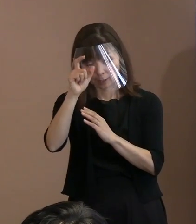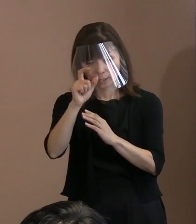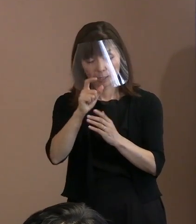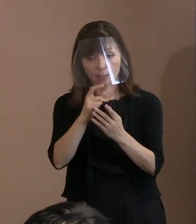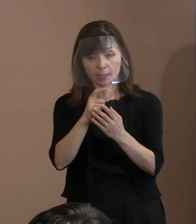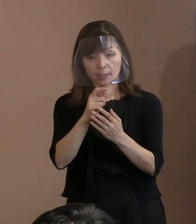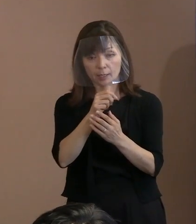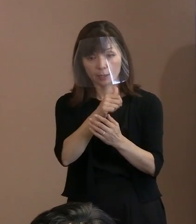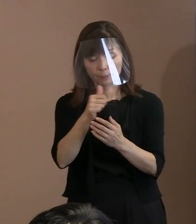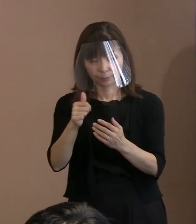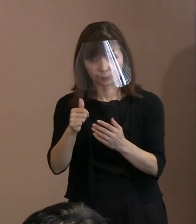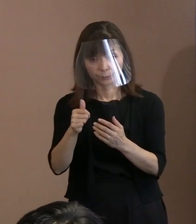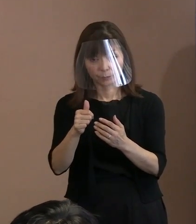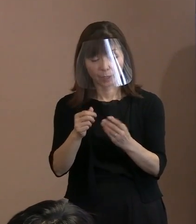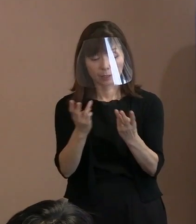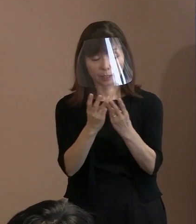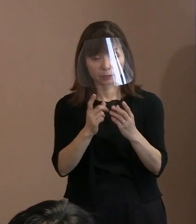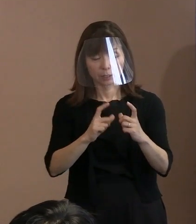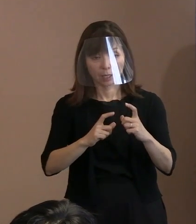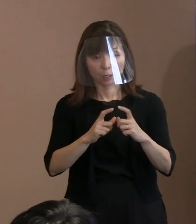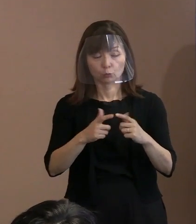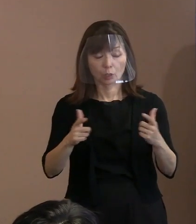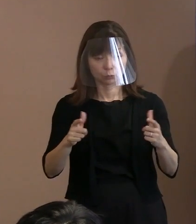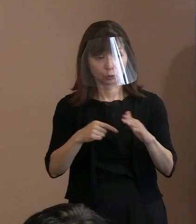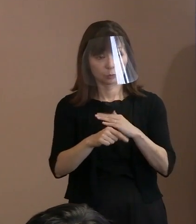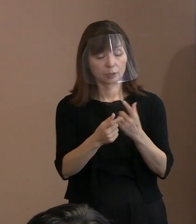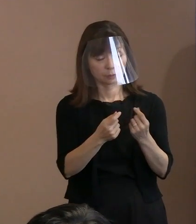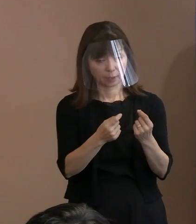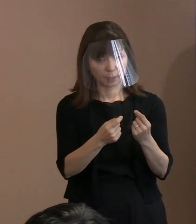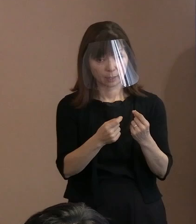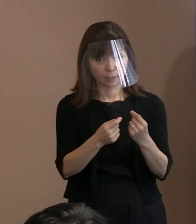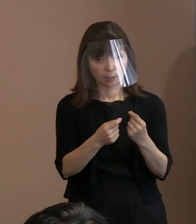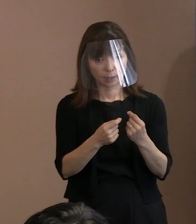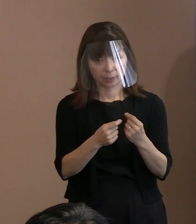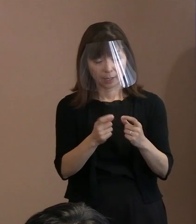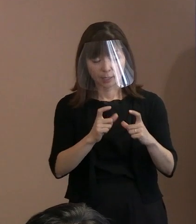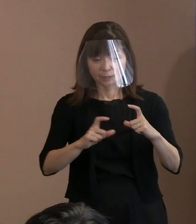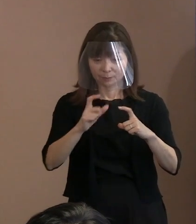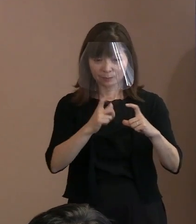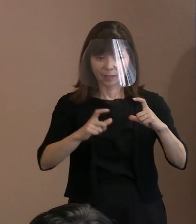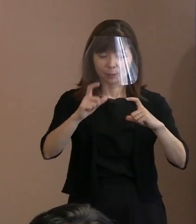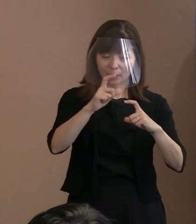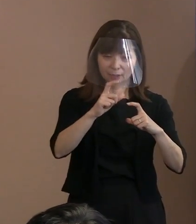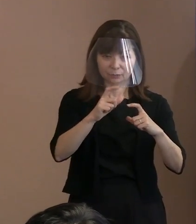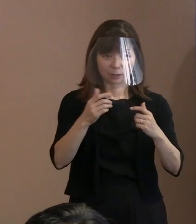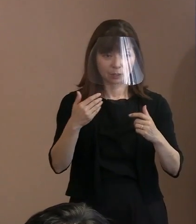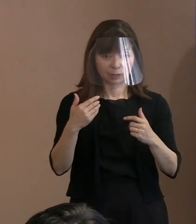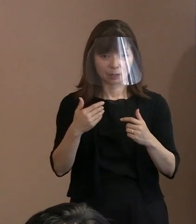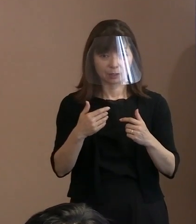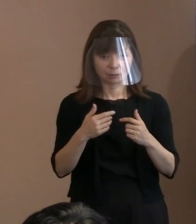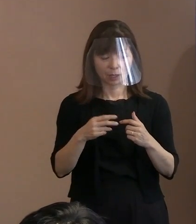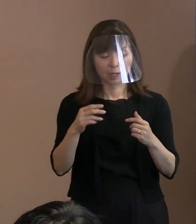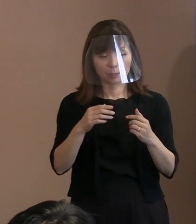(市長)そうです｡ (記者)具体的に何倍になるとか､ そういった数字については控えると｡ (市長)見れば分かりますからね｡